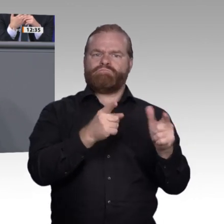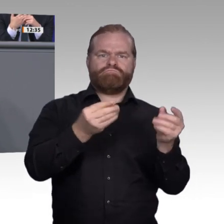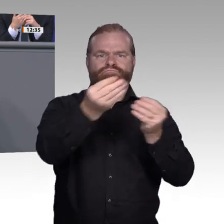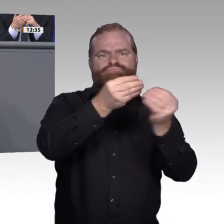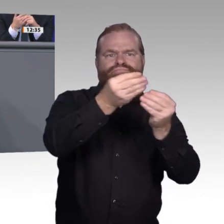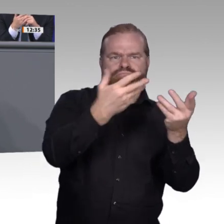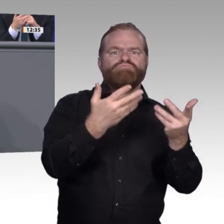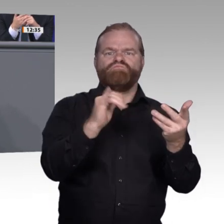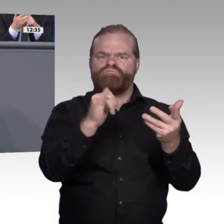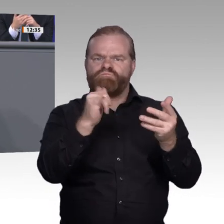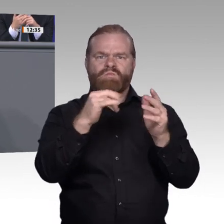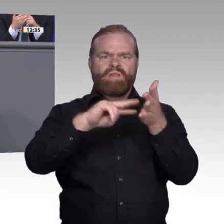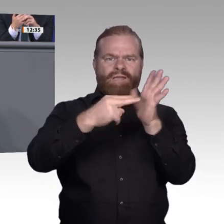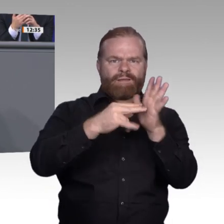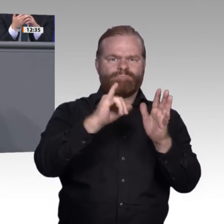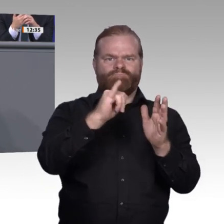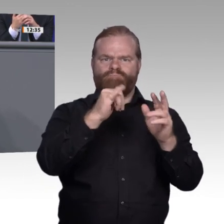der Arbeitswelt aus der Maschinensicht betrachten,